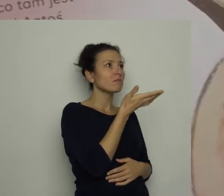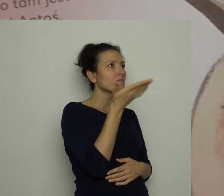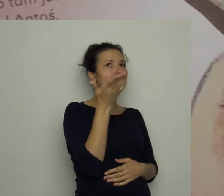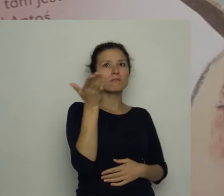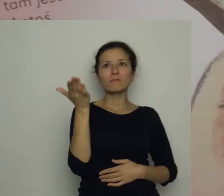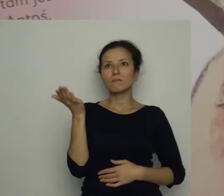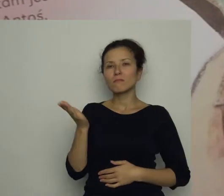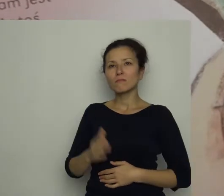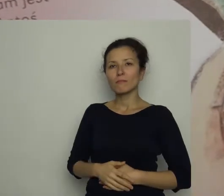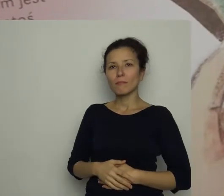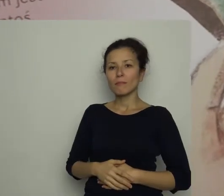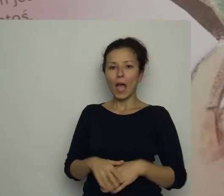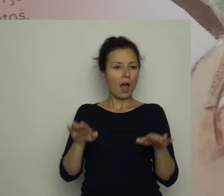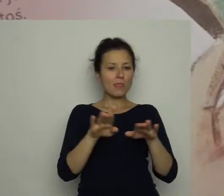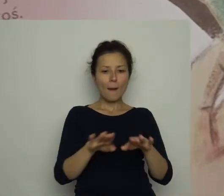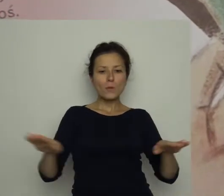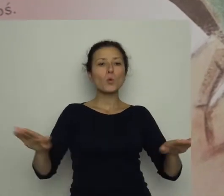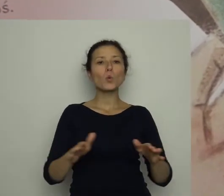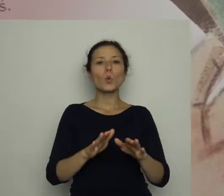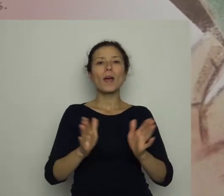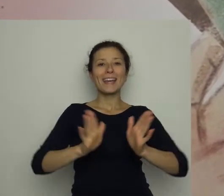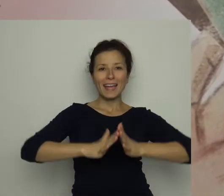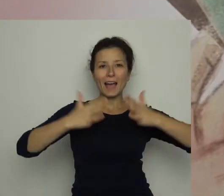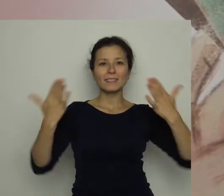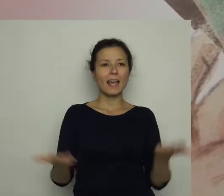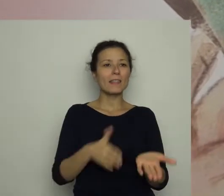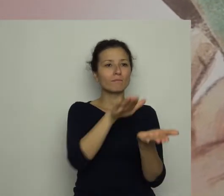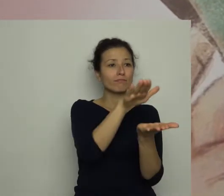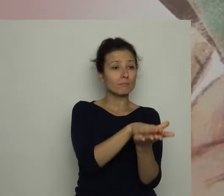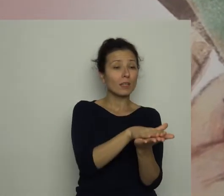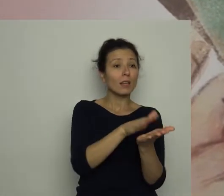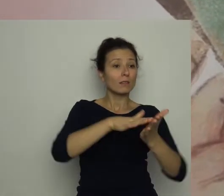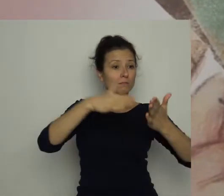Na biurku leżała gazeta, a w niej, na pierwszej stronie, umieszczony był wywiad